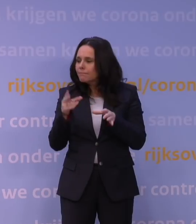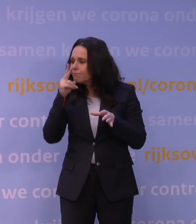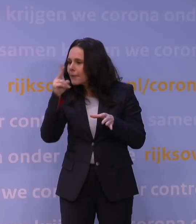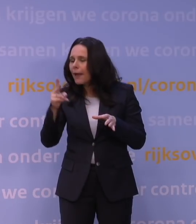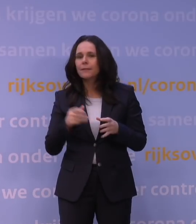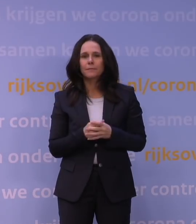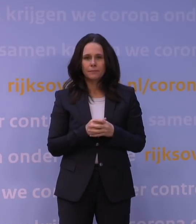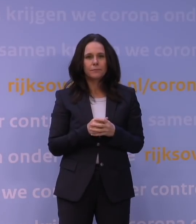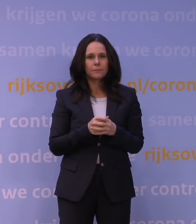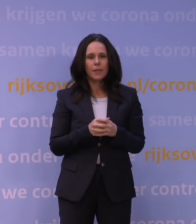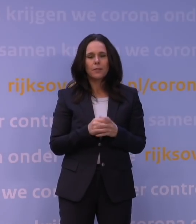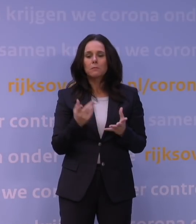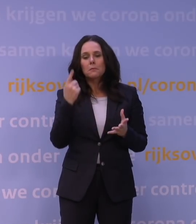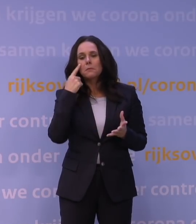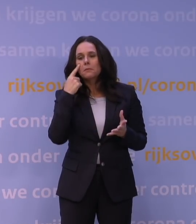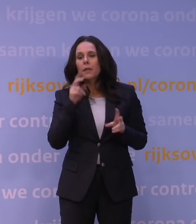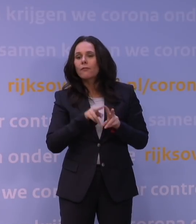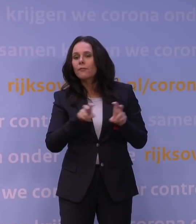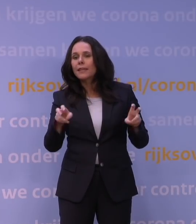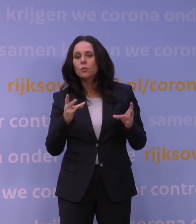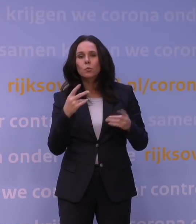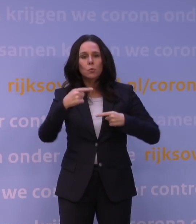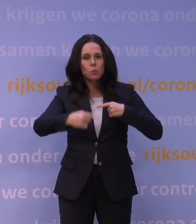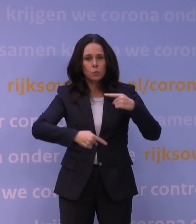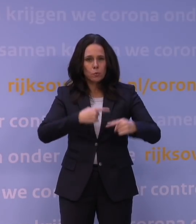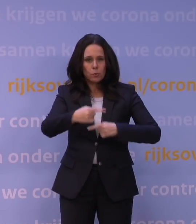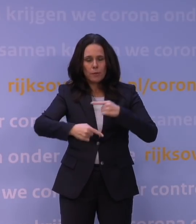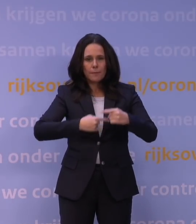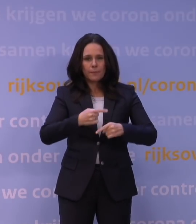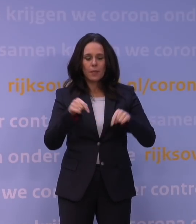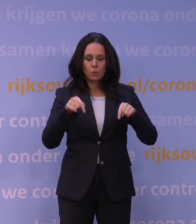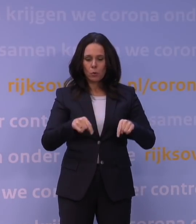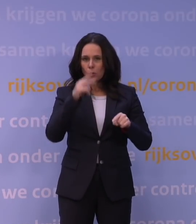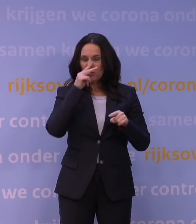en dan houd je oog op het virus. Wat we gewoon zien, is dat de verspreidingssnelheid,